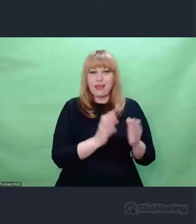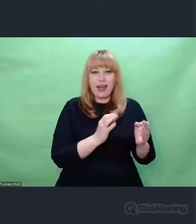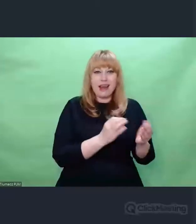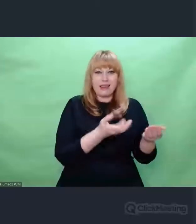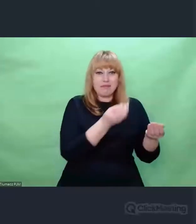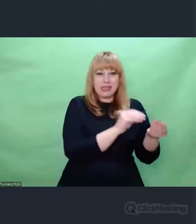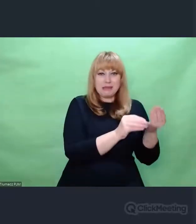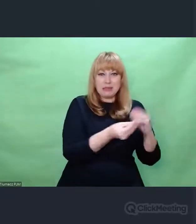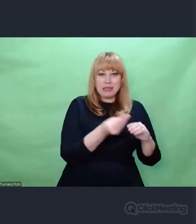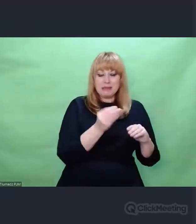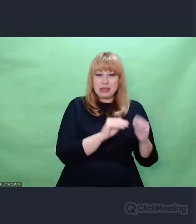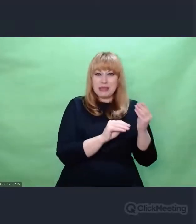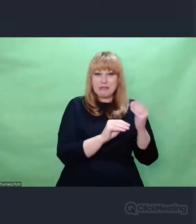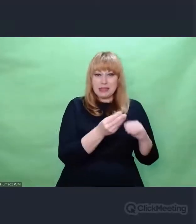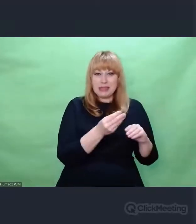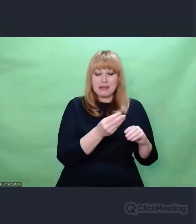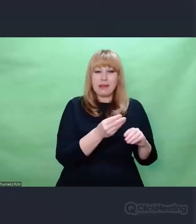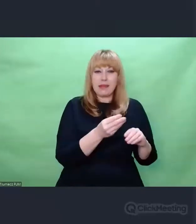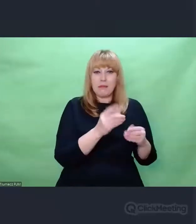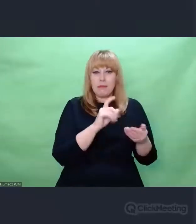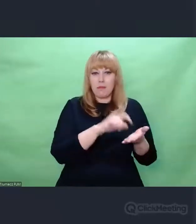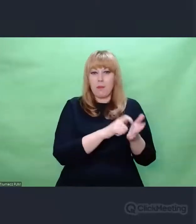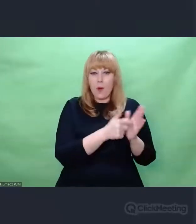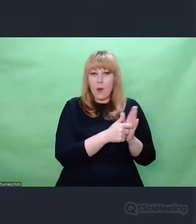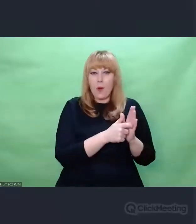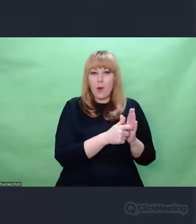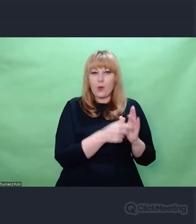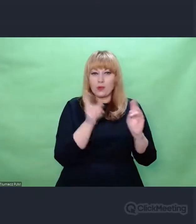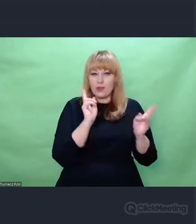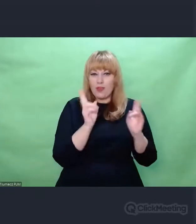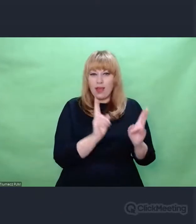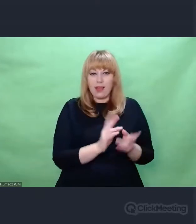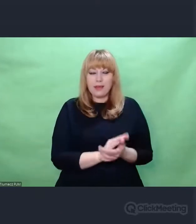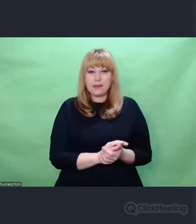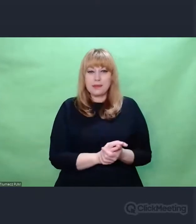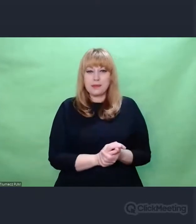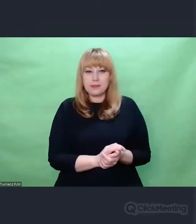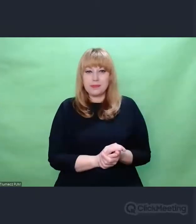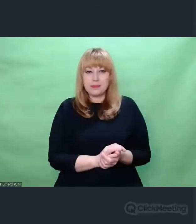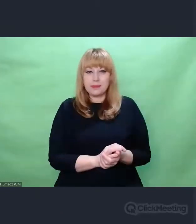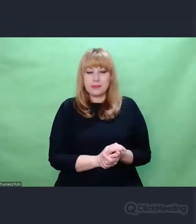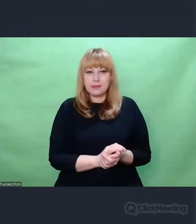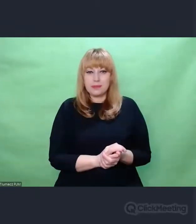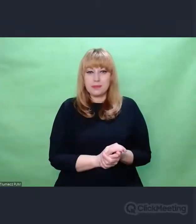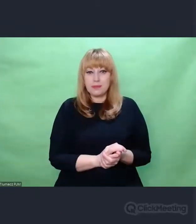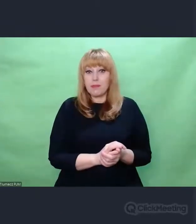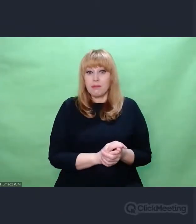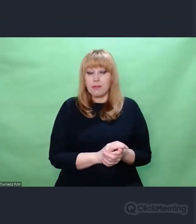tego, co znamy, czego używamy na co dzień - to ich genezą była strategia wojenna.